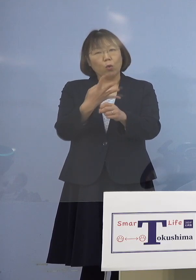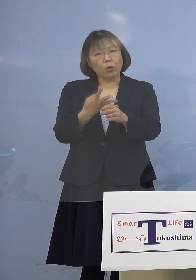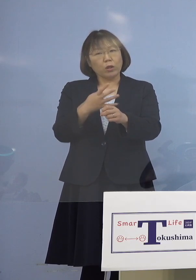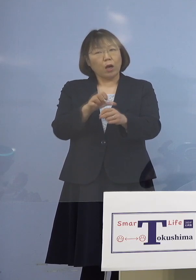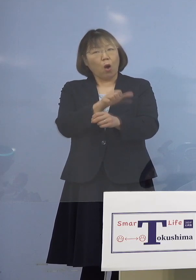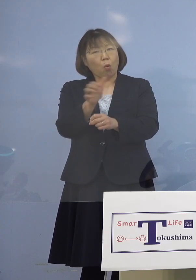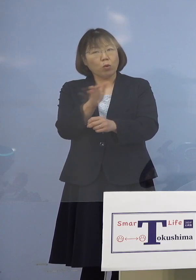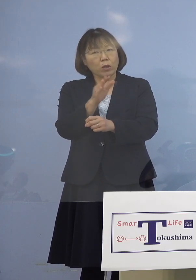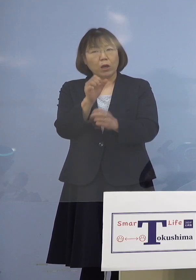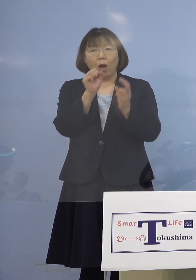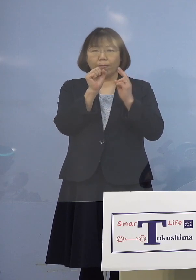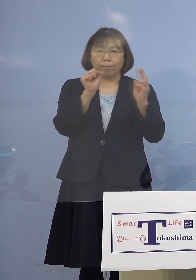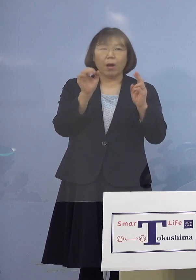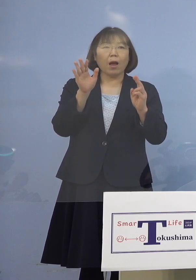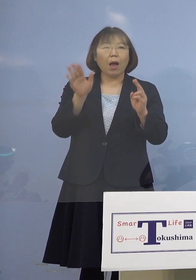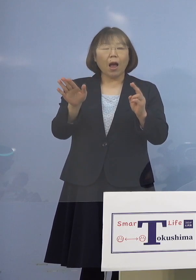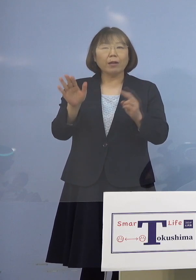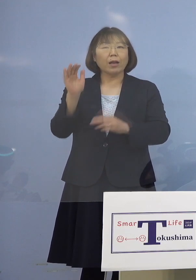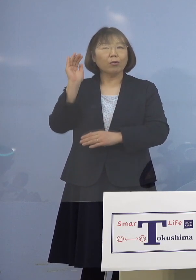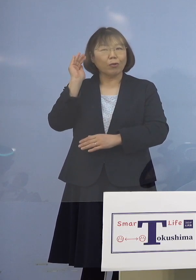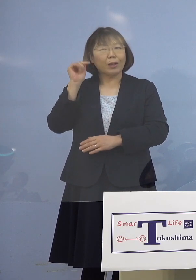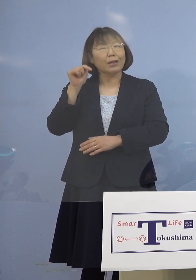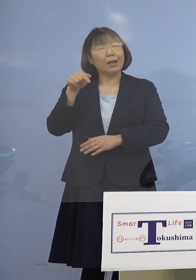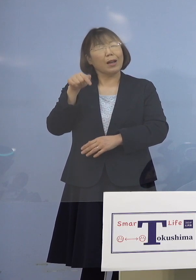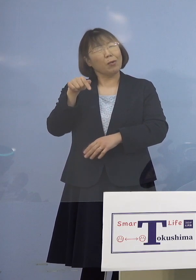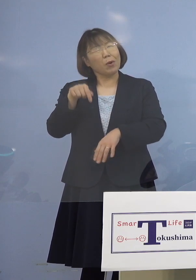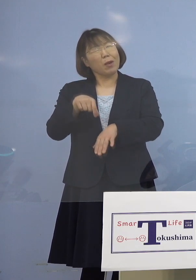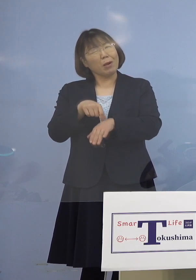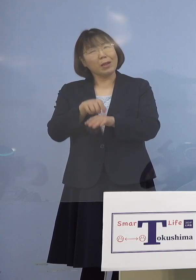聞いておりますので これはなかなか厳しいなと